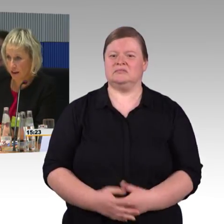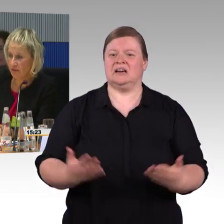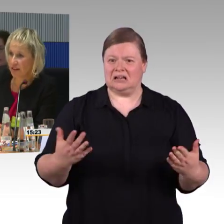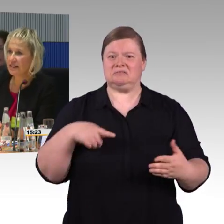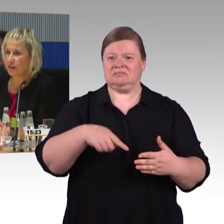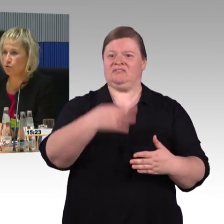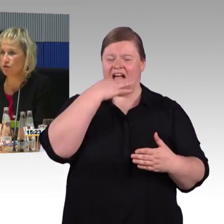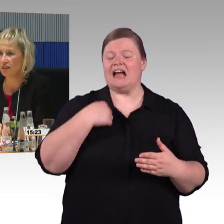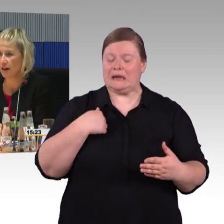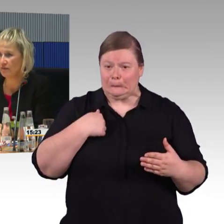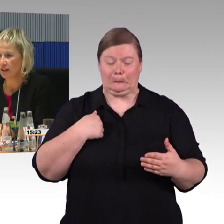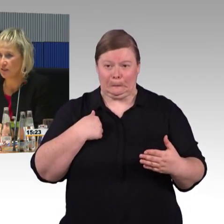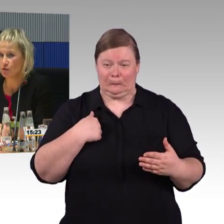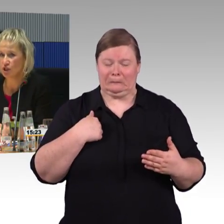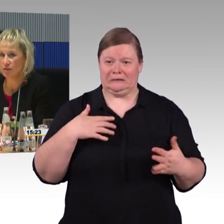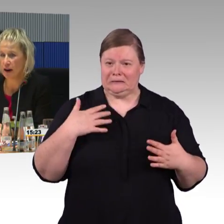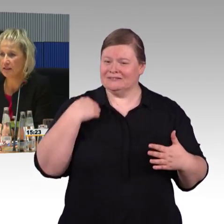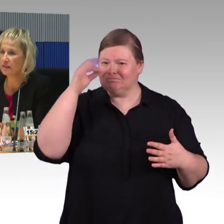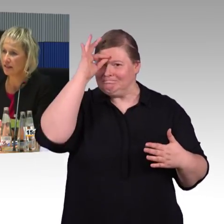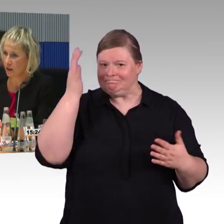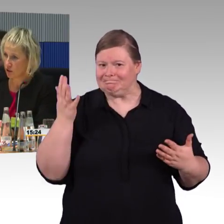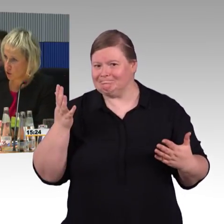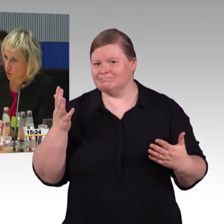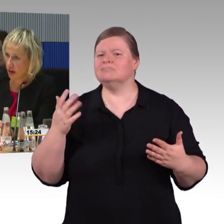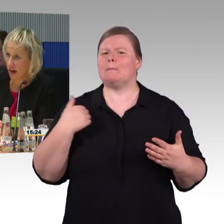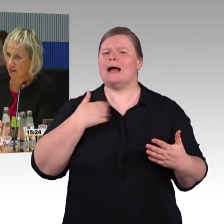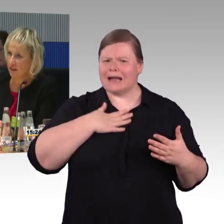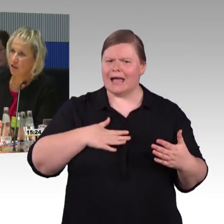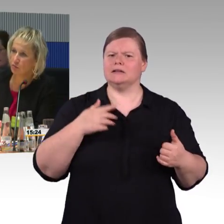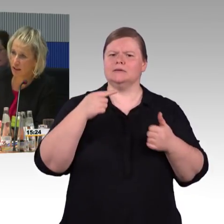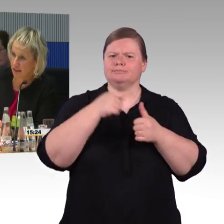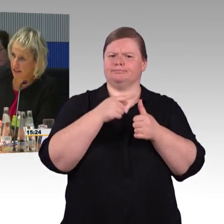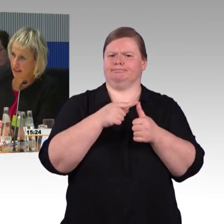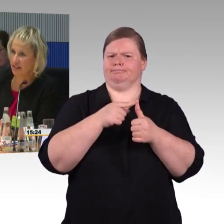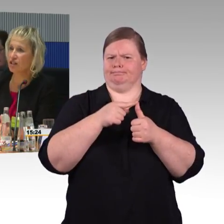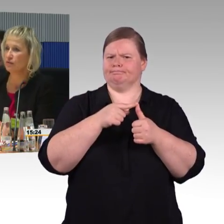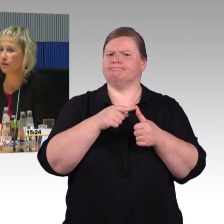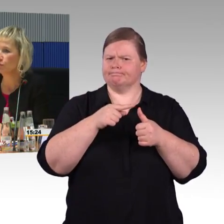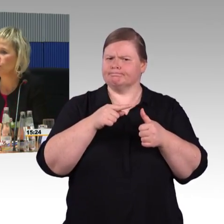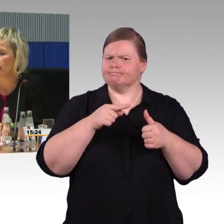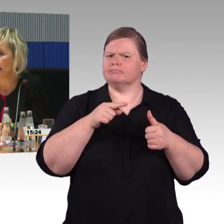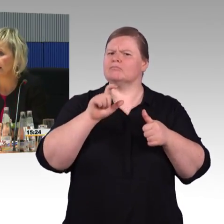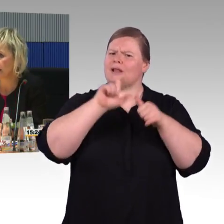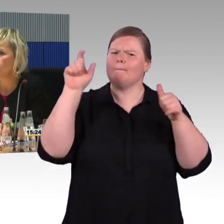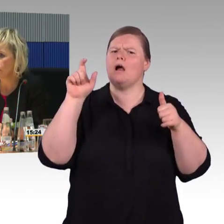In dem Moment werden sie ja im System erfasst. Ich nehme an, das ist dann auch die Grundlage, wo die Verfügbarkeit dann auch gemessen wird.